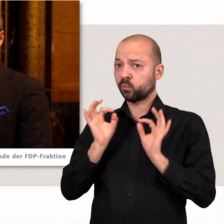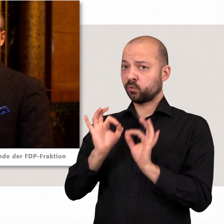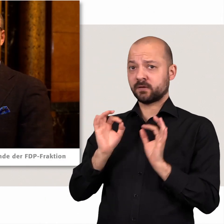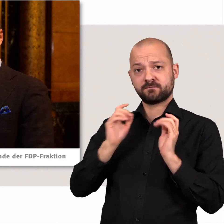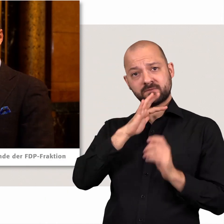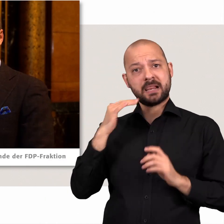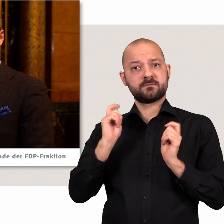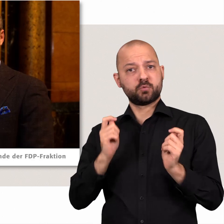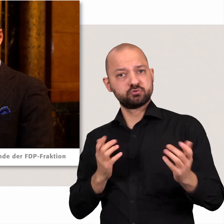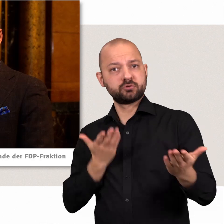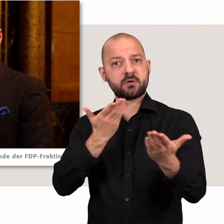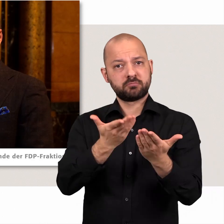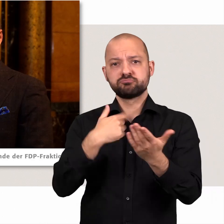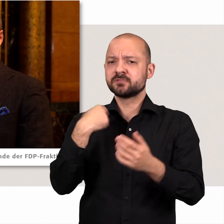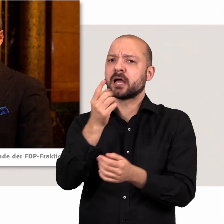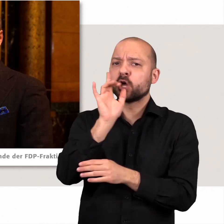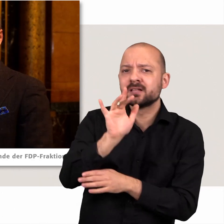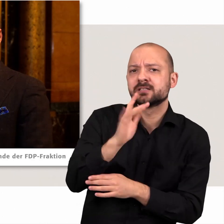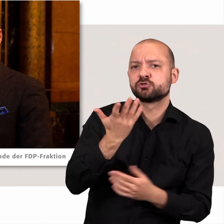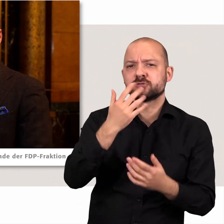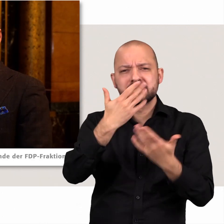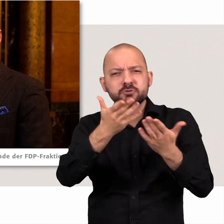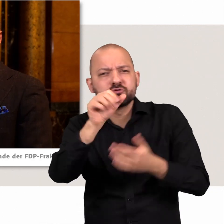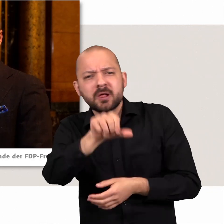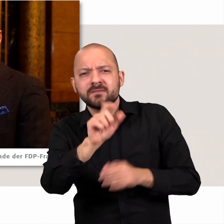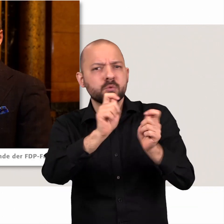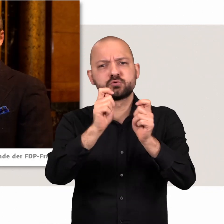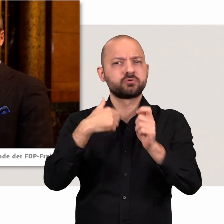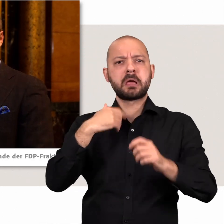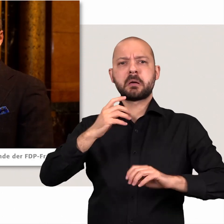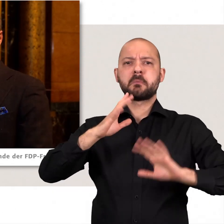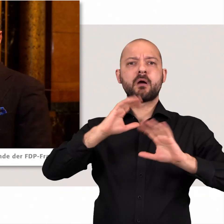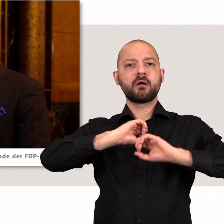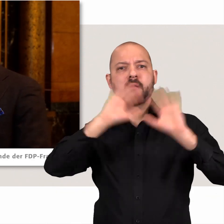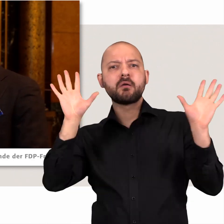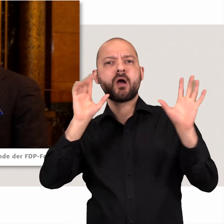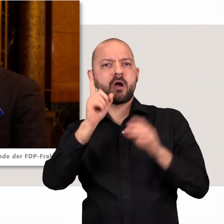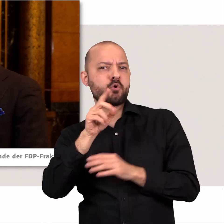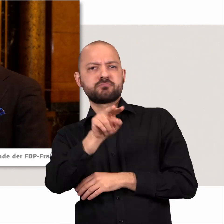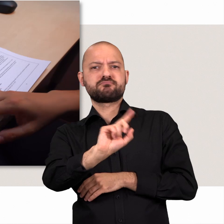und wir sind kritisch wenn es schlechte Vorschläge gibt, das verurteilen wir dann auch ganz klar – beispielsweise wenn der Senat schlechte Vorschläge macht.